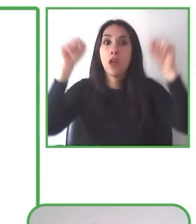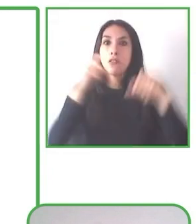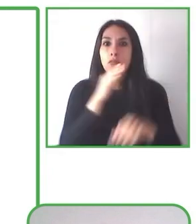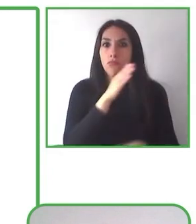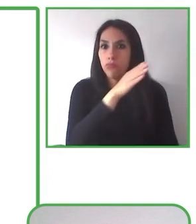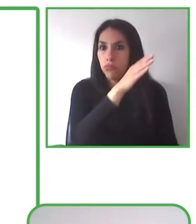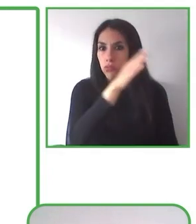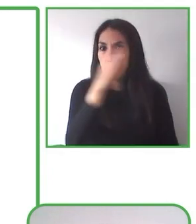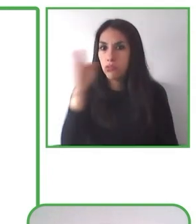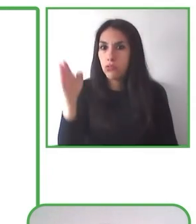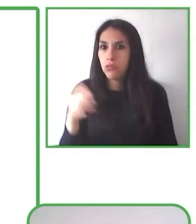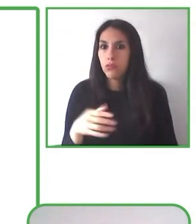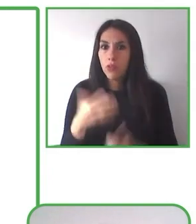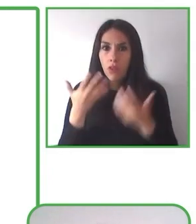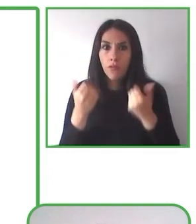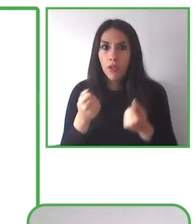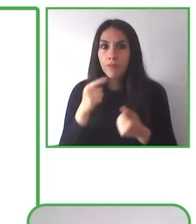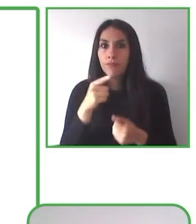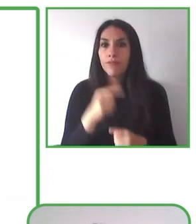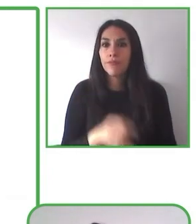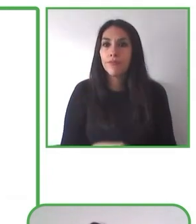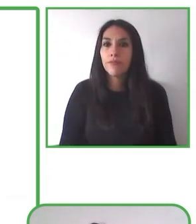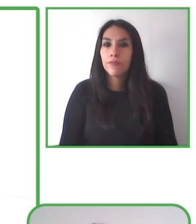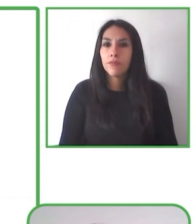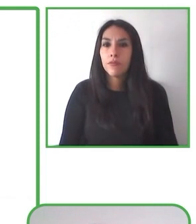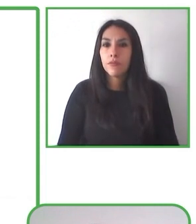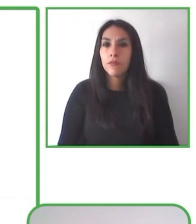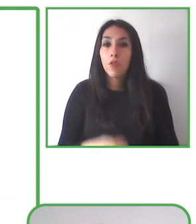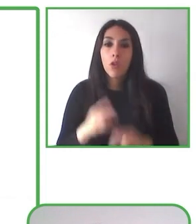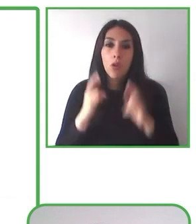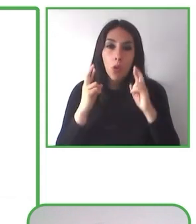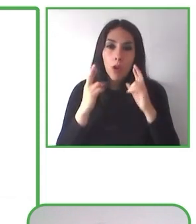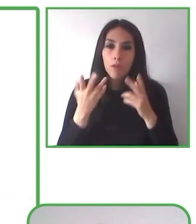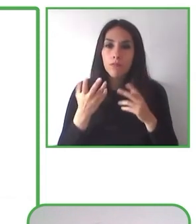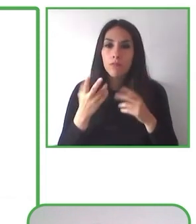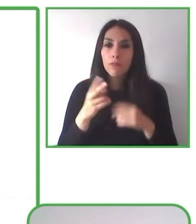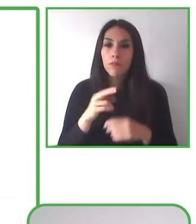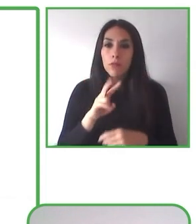aliados y quienes se han capacitado y han puesto en distintos lugares, en distintos